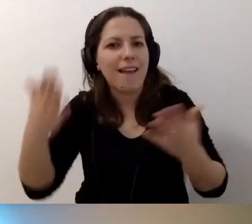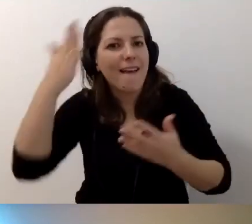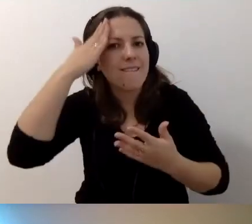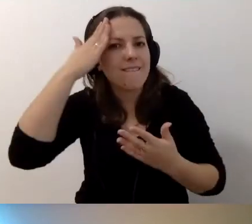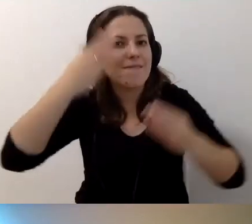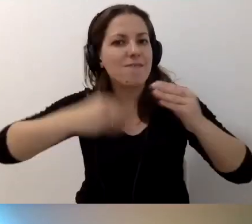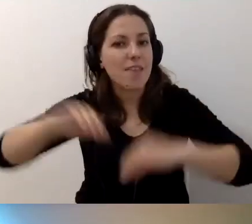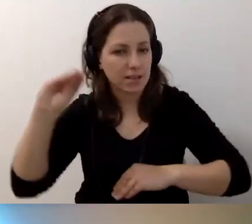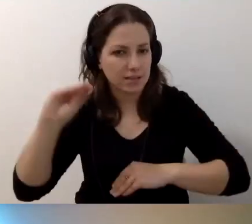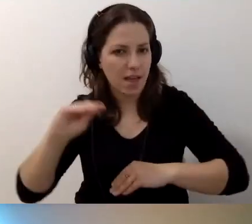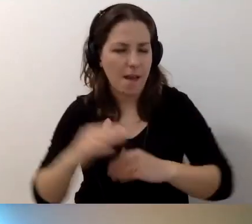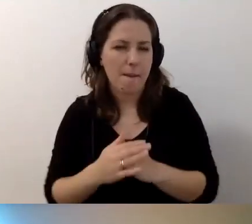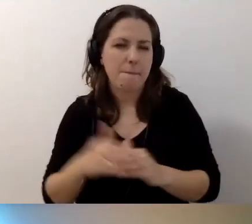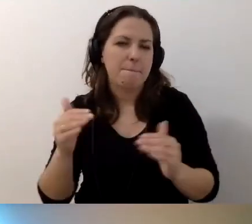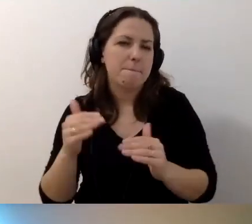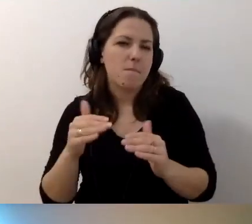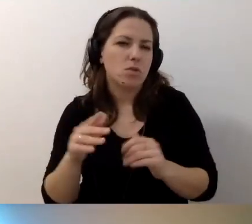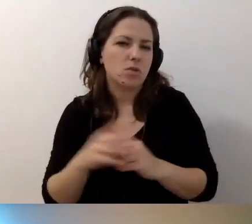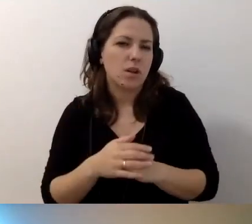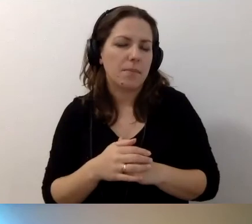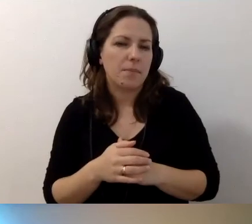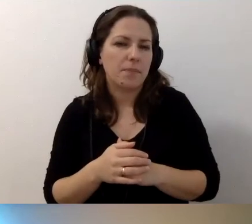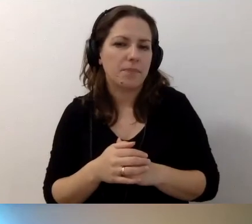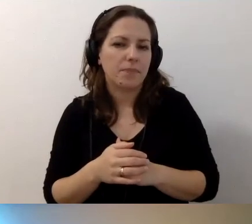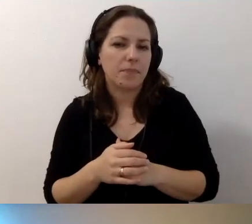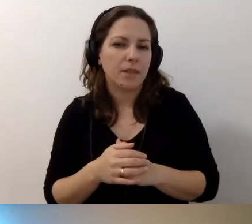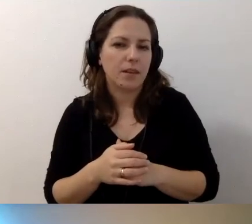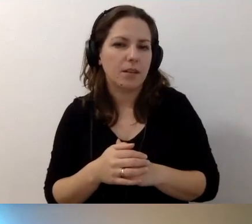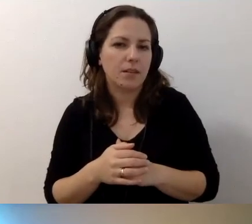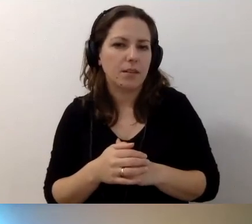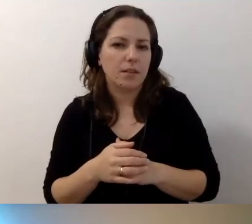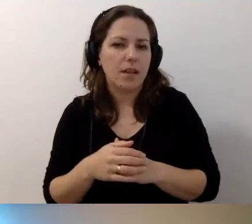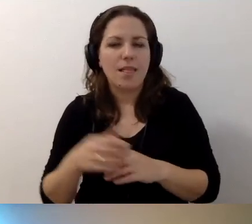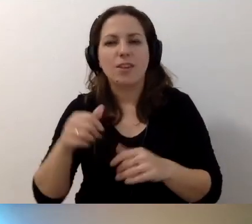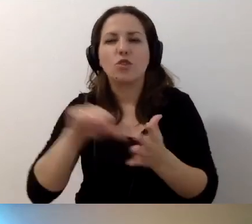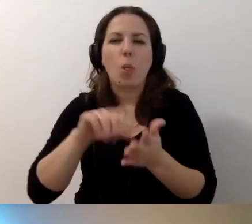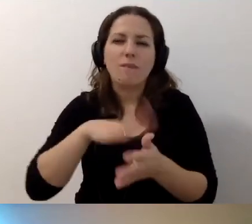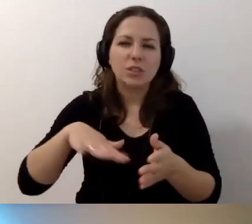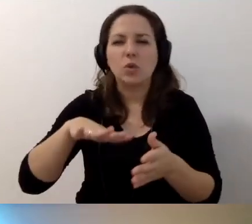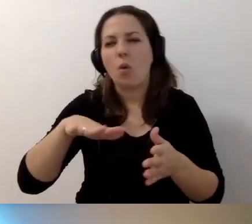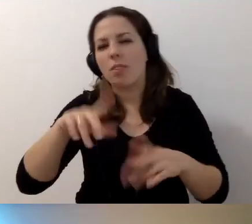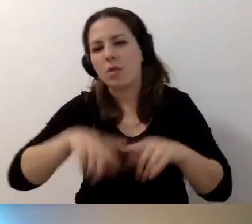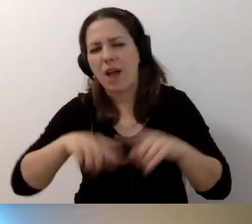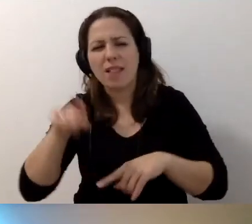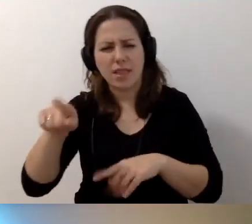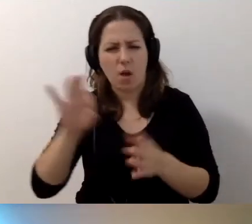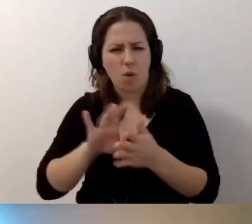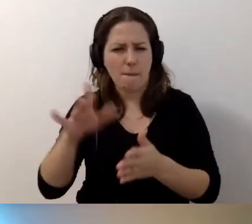Albo może to nie kwestia tego, ze to nie jest środowisko naturalne. Ale - ty o tym mówiłeś -